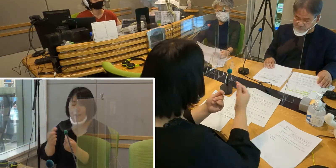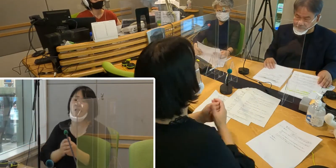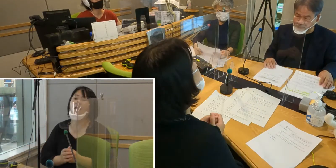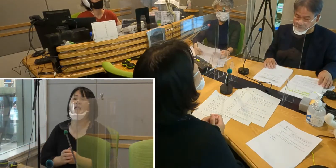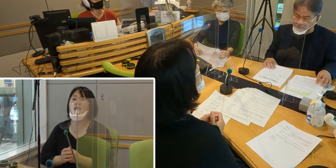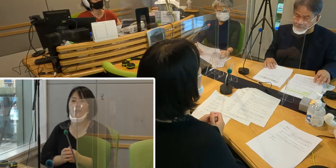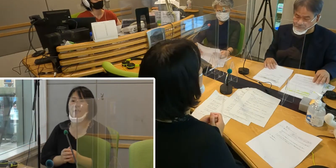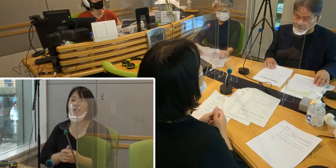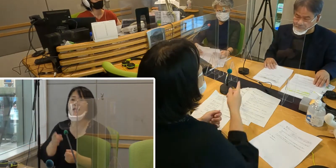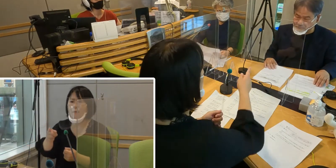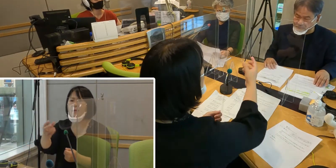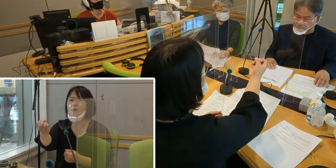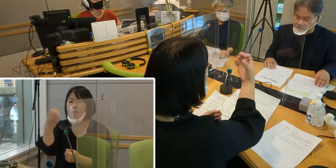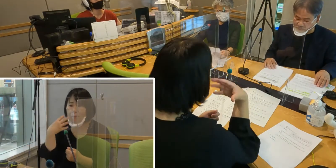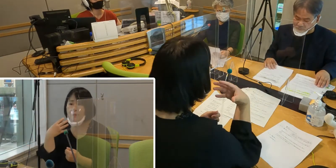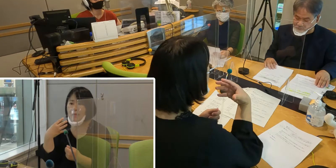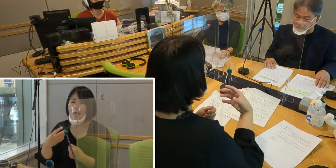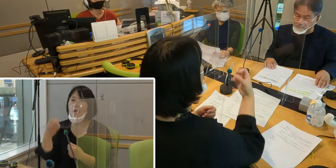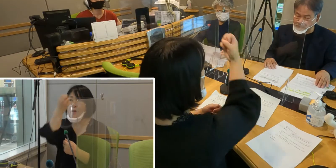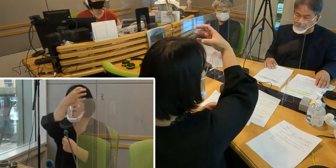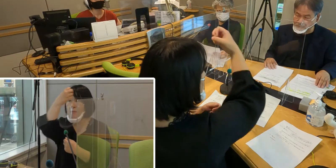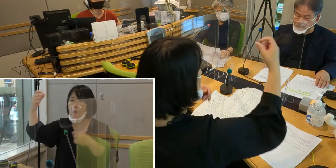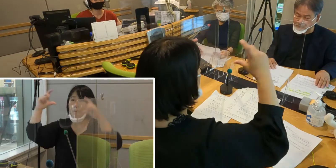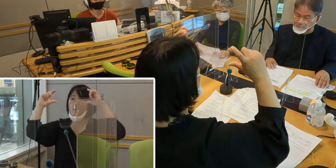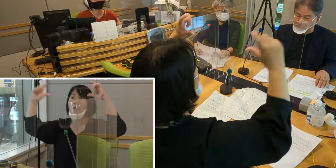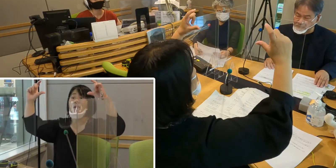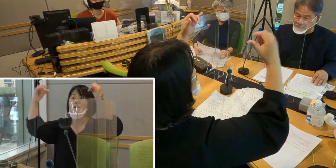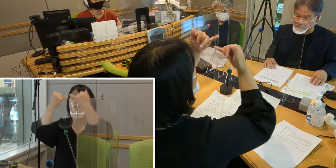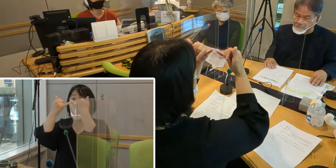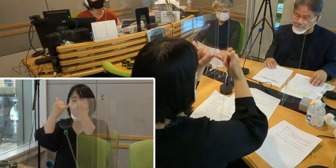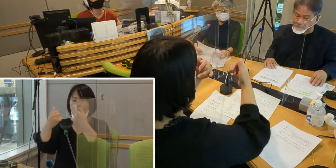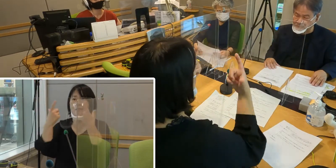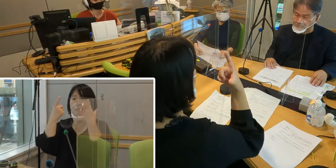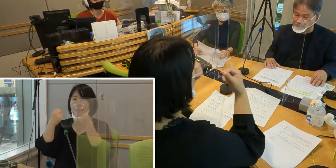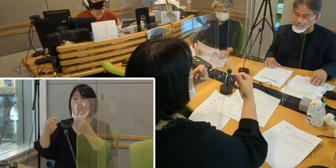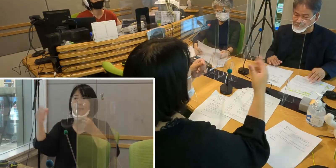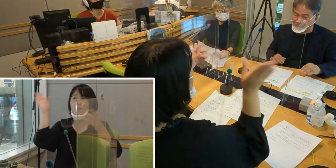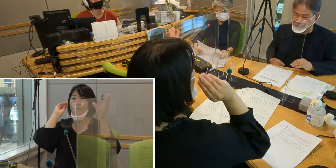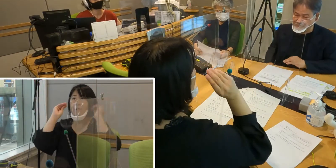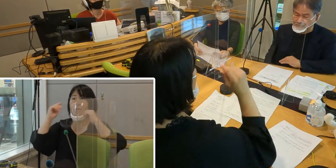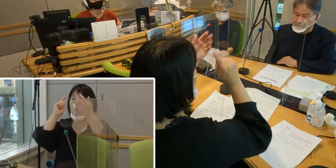おっしゃったように電光掲示板に しっかりと情報が出るということで、